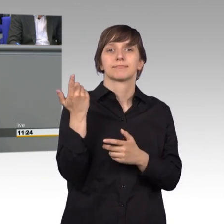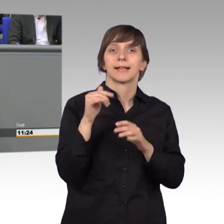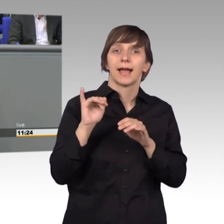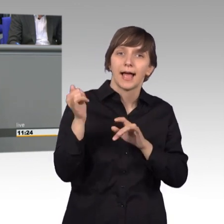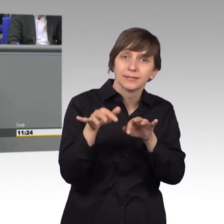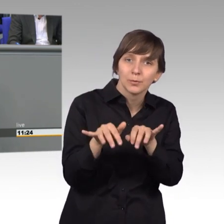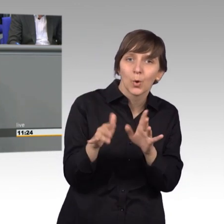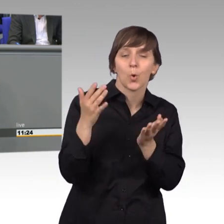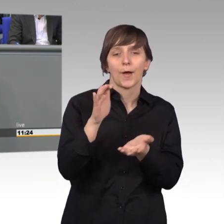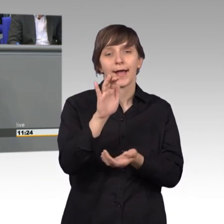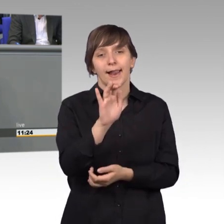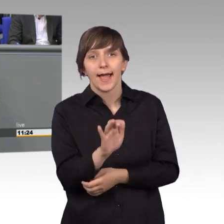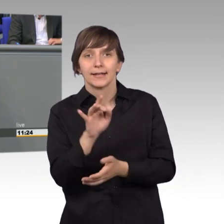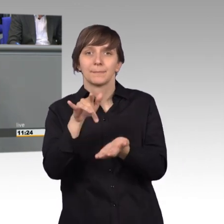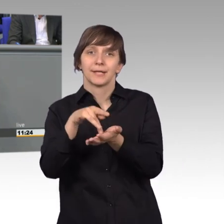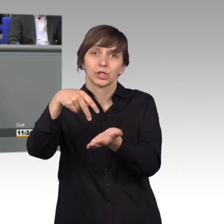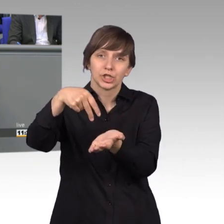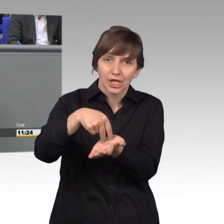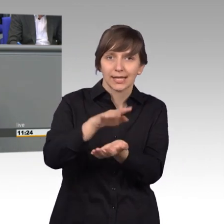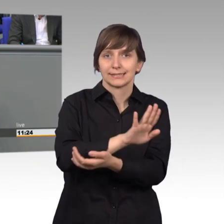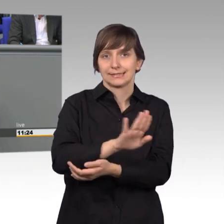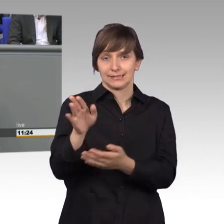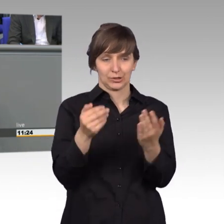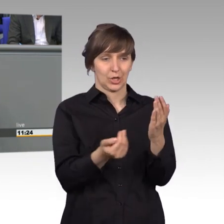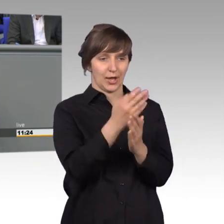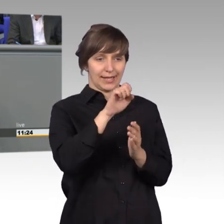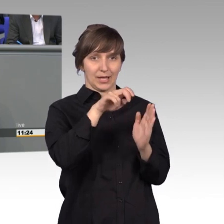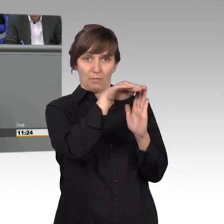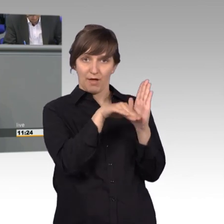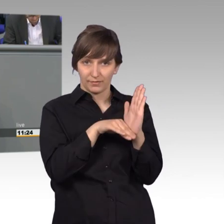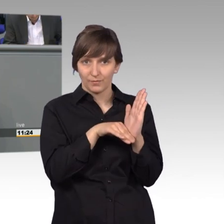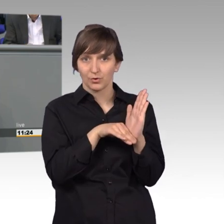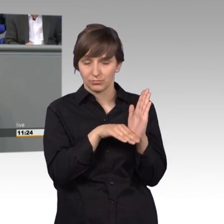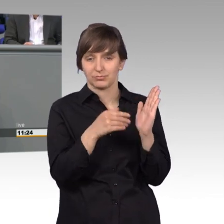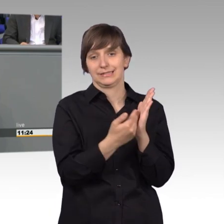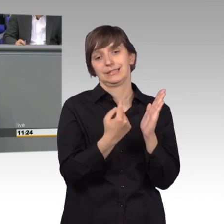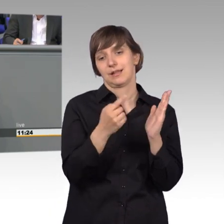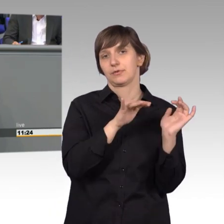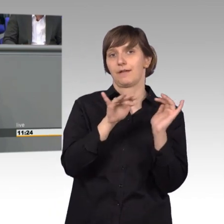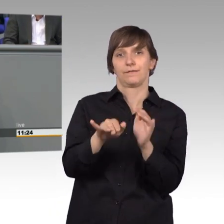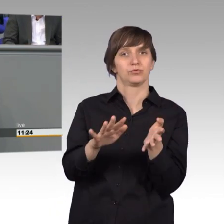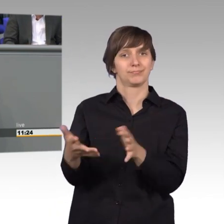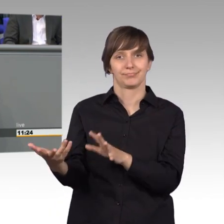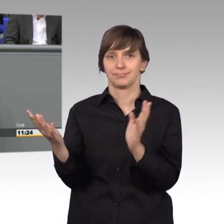die mit dieser EU-Verordnung doch an die Existenzgefährdung gekommen wären Gemeinsam, Petitionsausschuss und die anderen Ausschüsse,